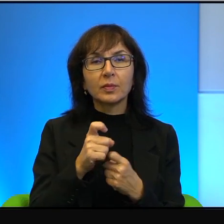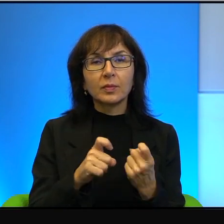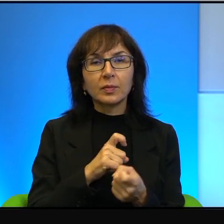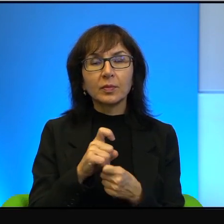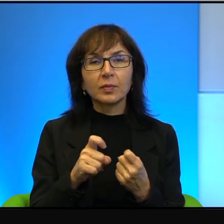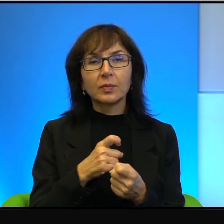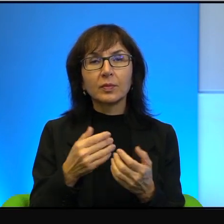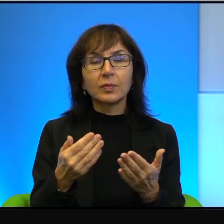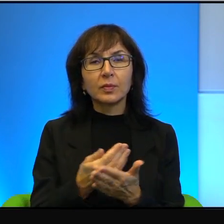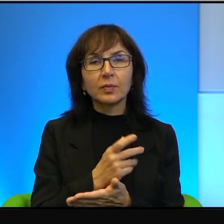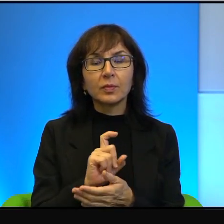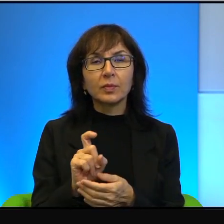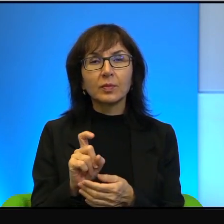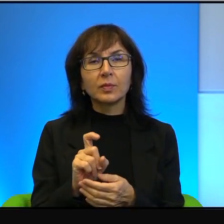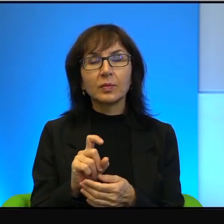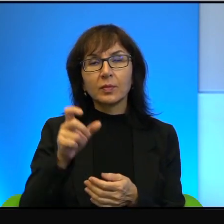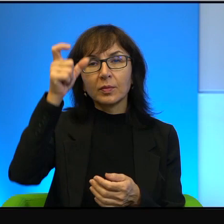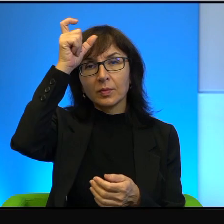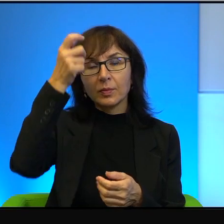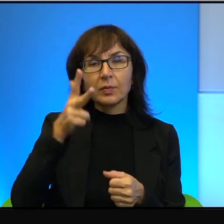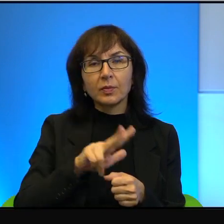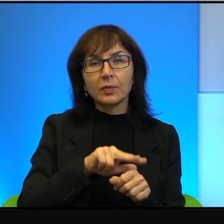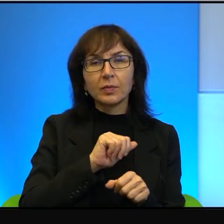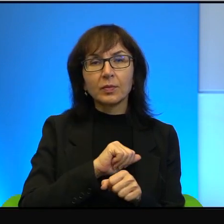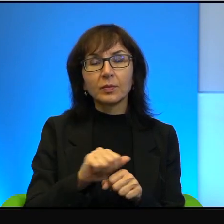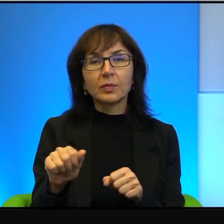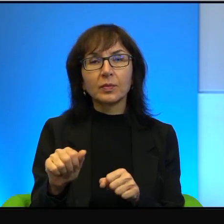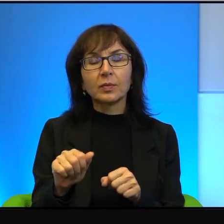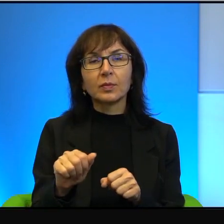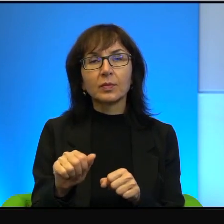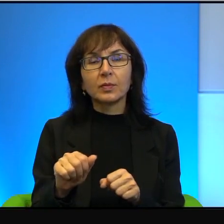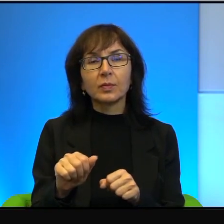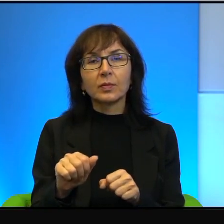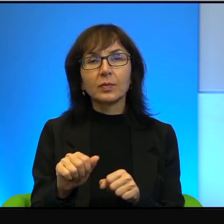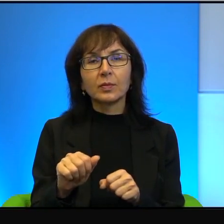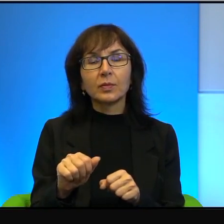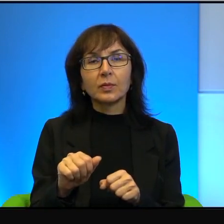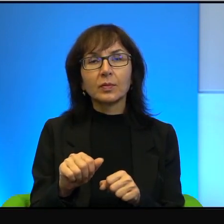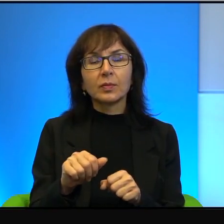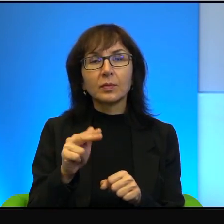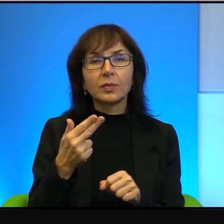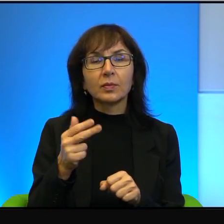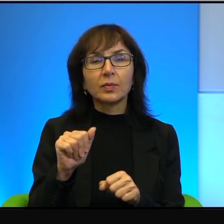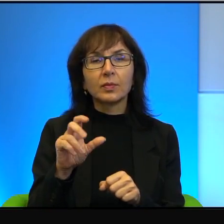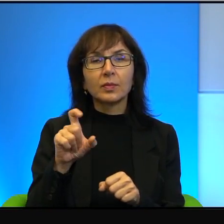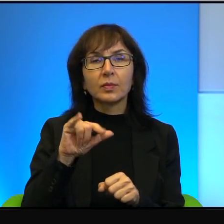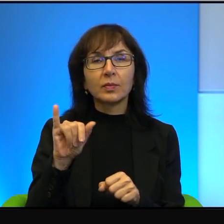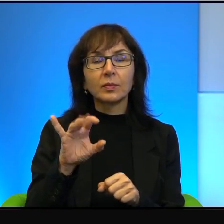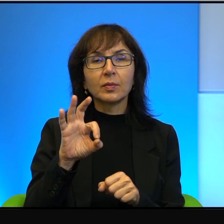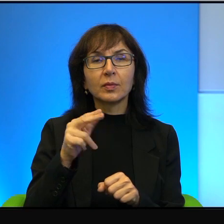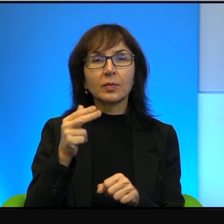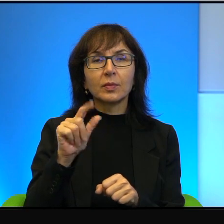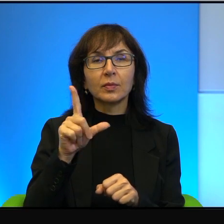Kompletnie. Człowiek, który jest radykalnym nacjonalistą i ortodoksyjnym